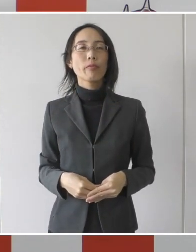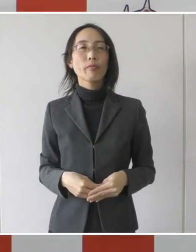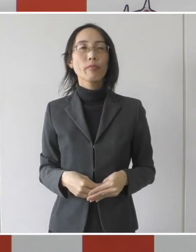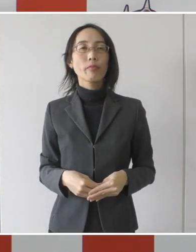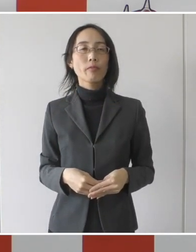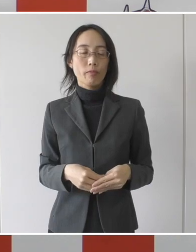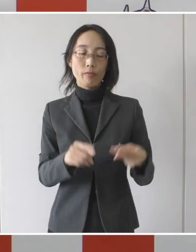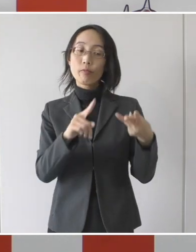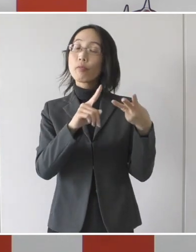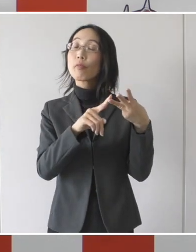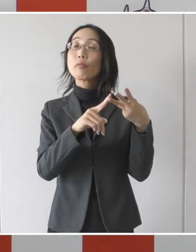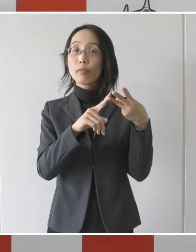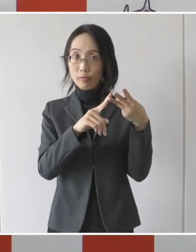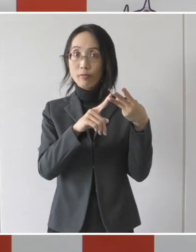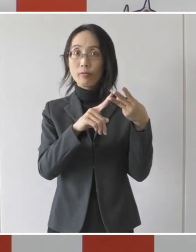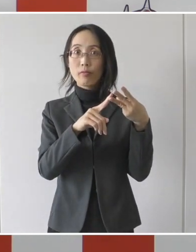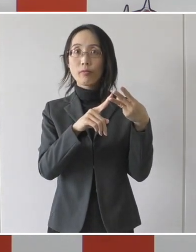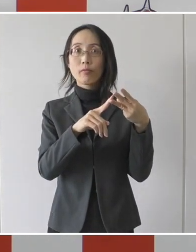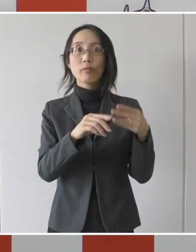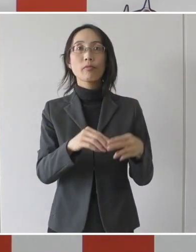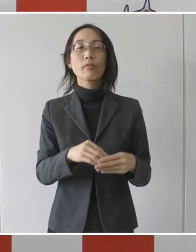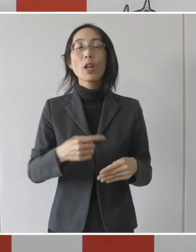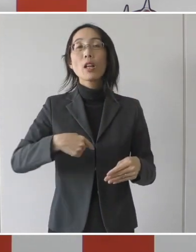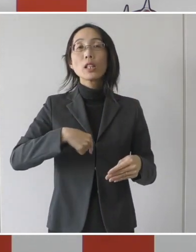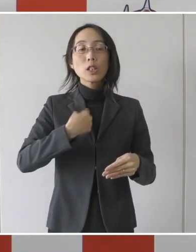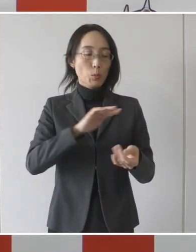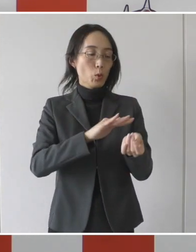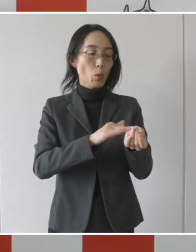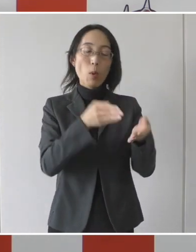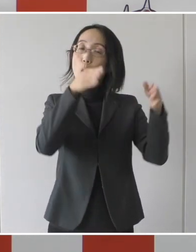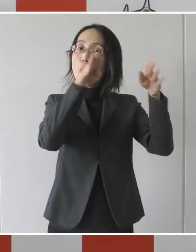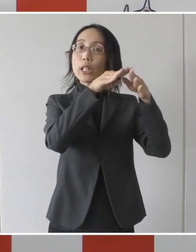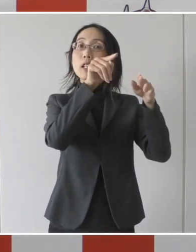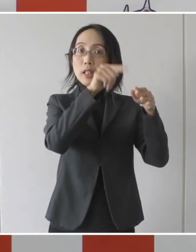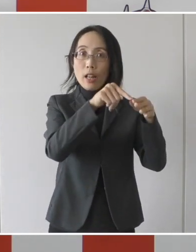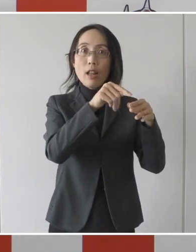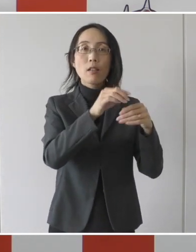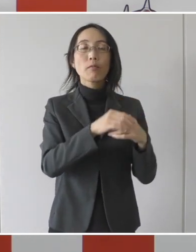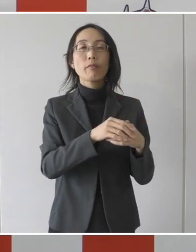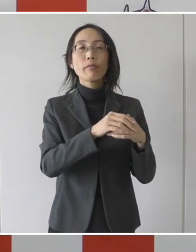そして三つ目は 同一の医療機関の中にあって、